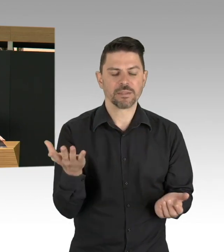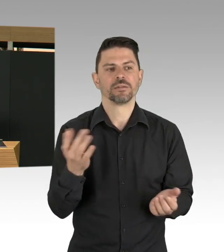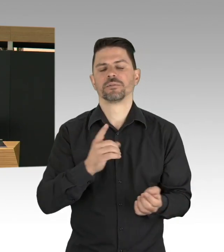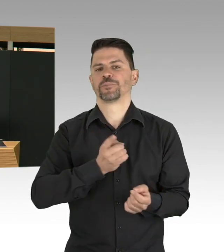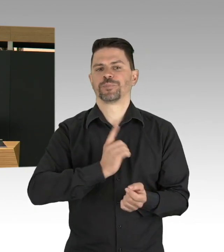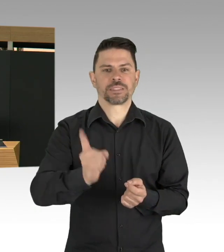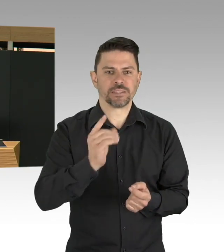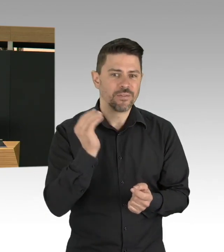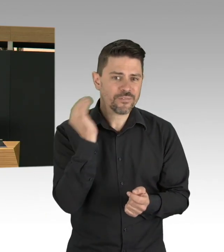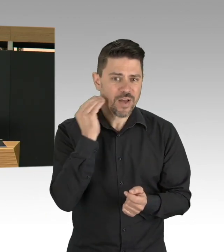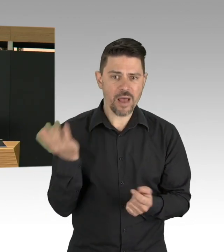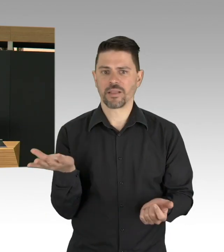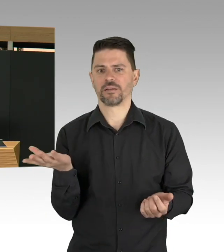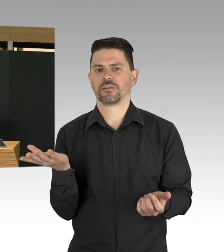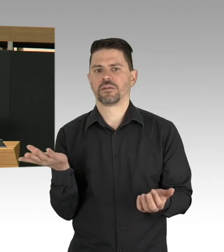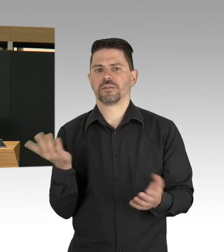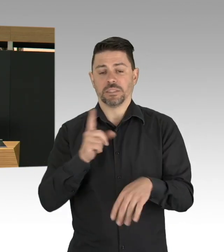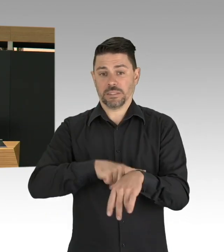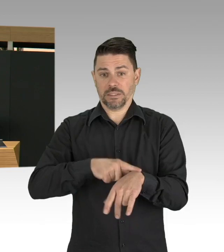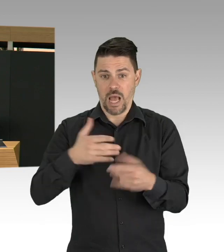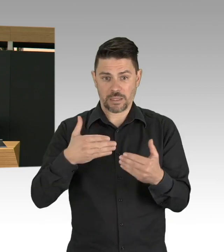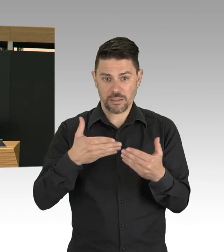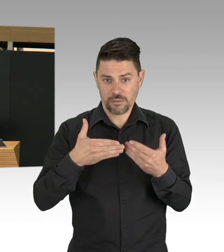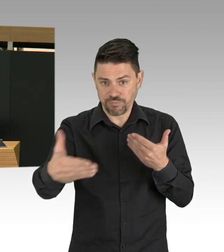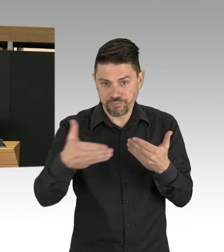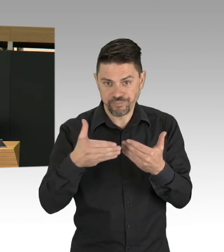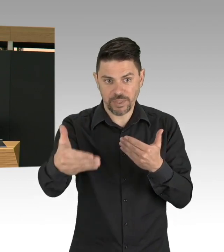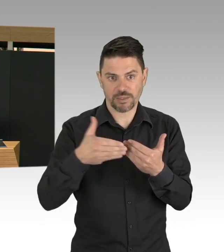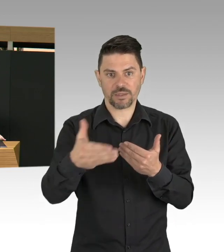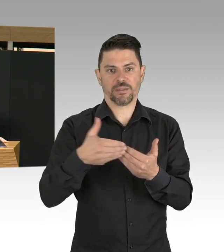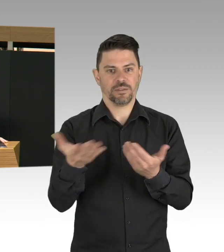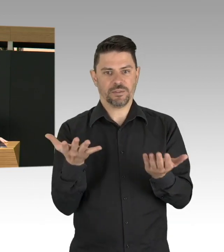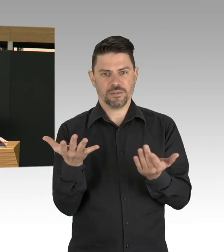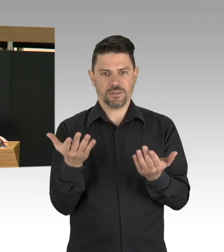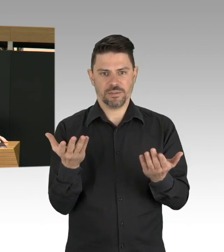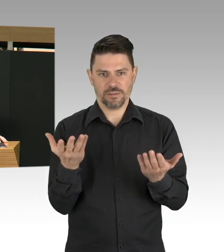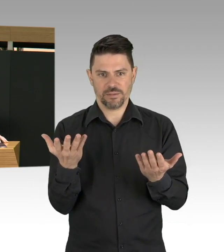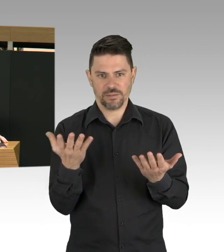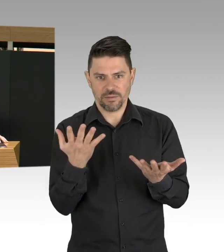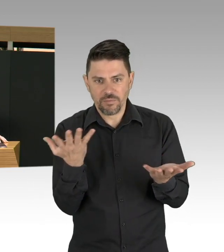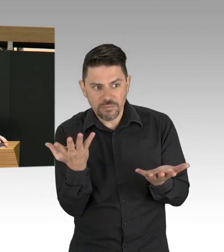Und auf dieses Zeithorizont, dass Impfstoff entwickelt wird und auch verfügbar ist, darauf müssen wir uns alle einstellen,